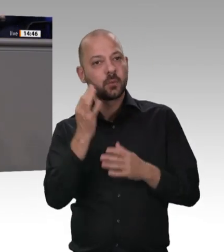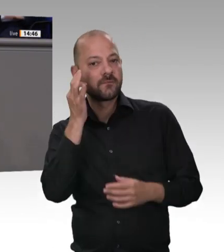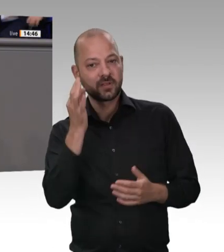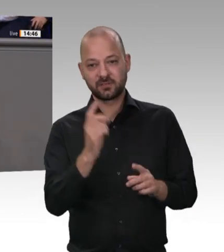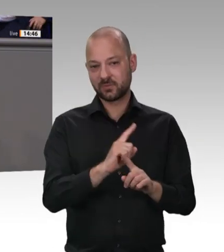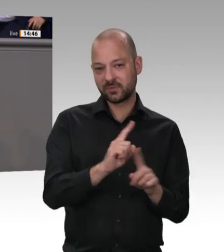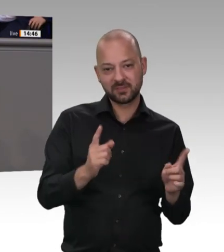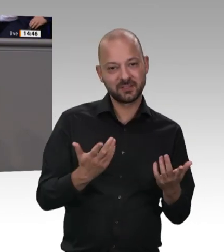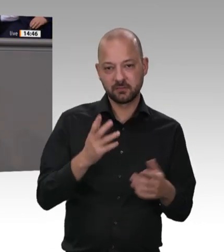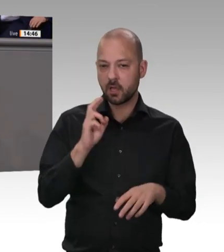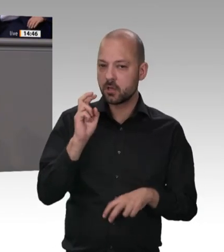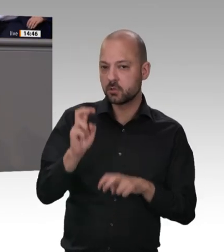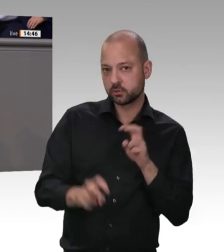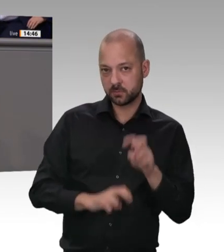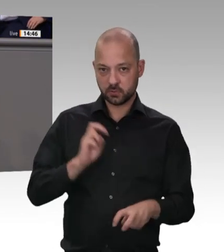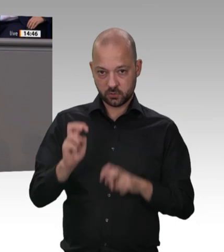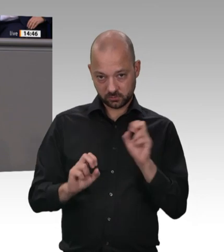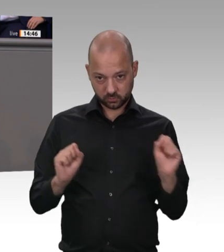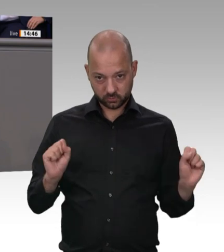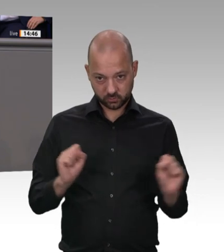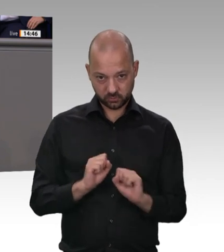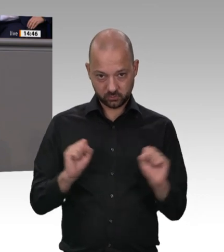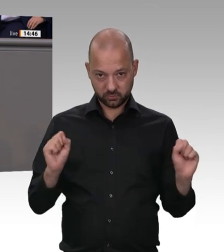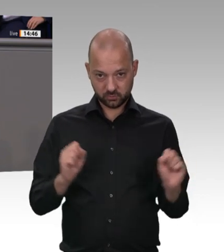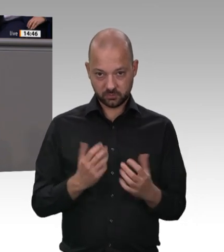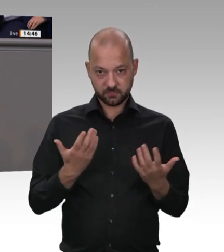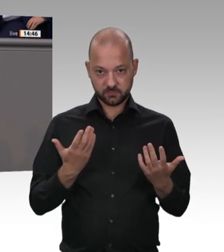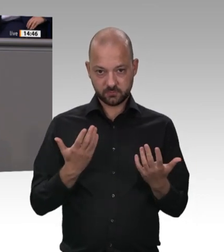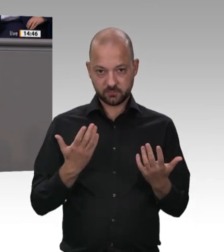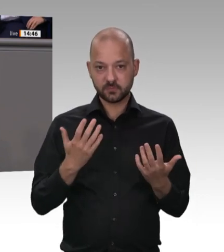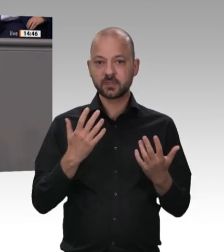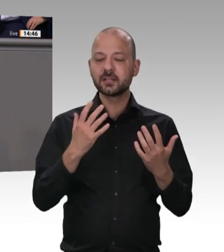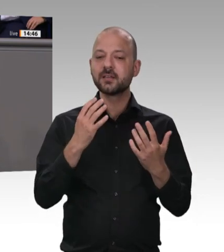Branche mit über 125 000 Angestellten, wenn man Schlachtung und Zerlegung zusammennimmt,